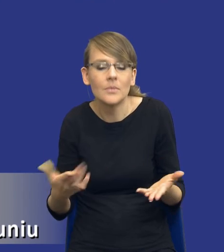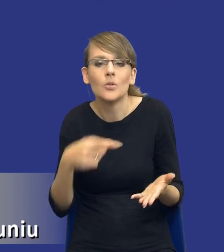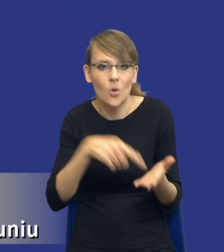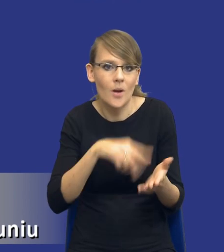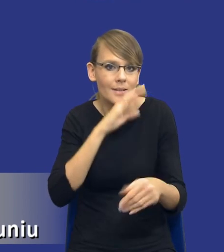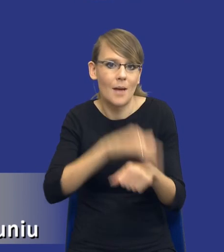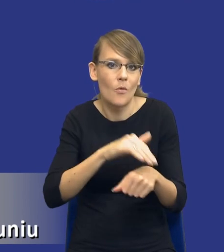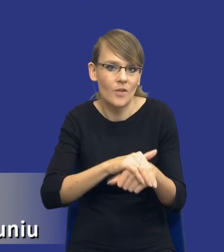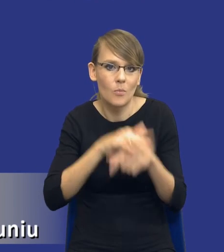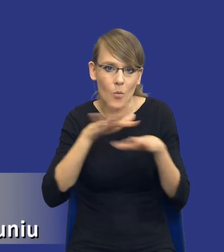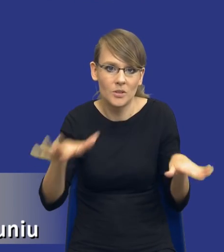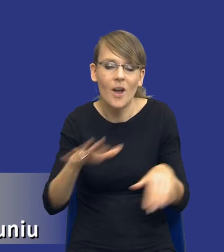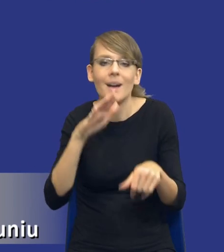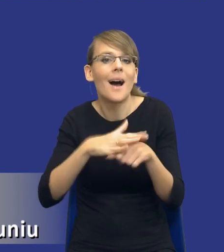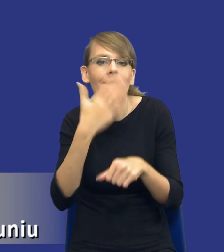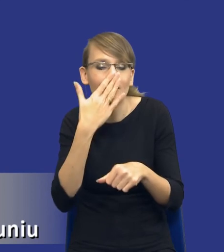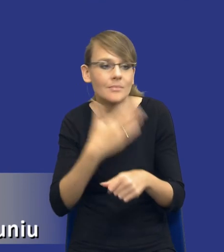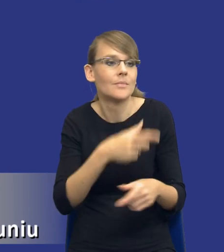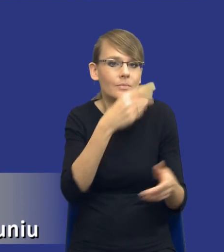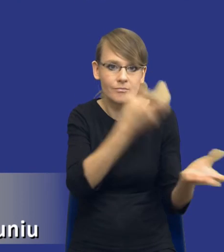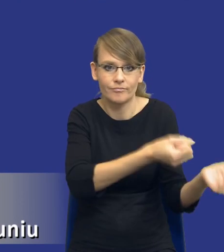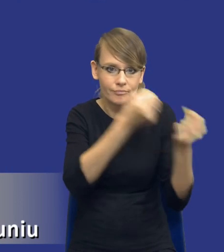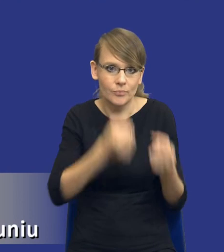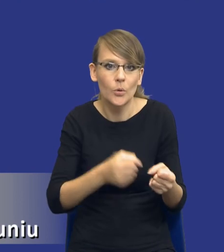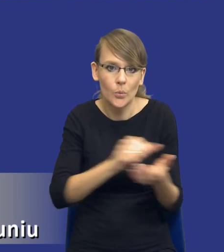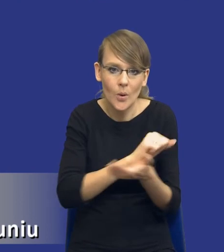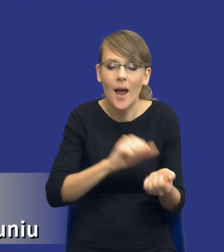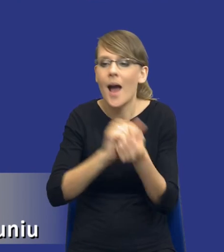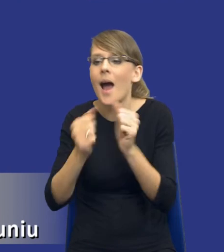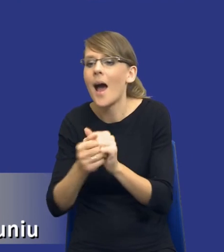bądź to na dostawę drukarki, bądź to na zlecenie usługi właśnie druku